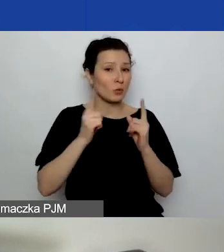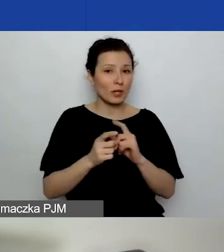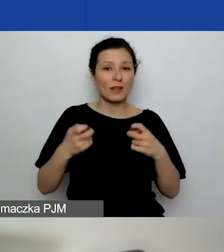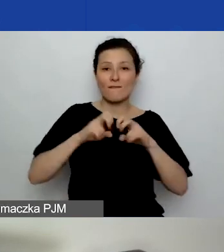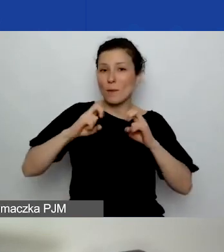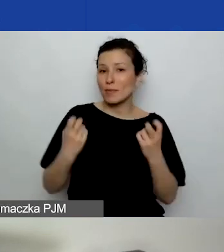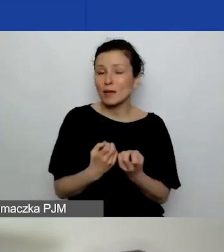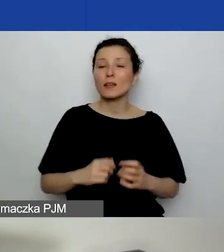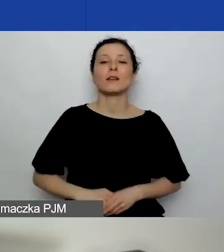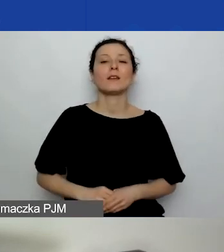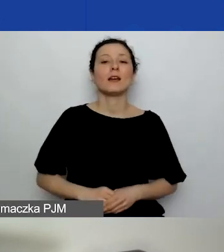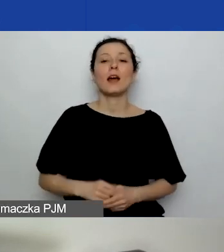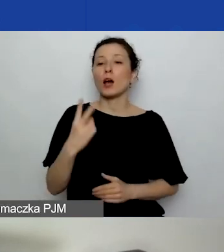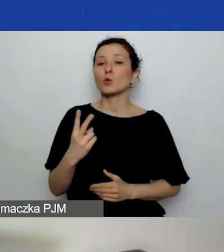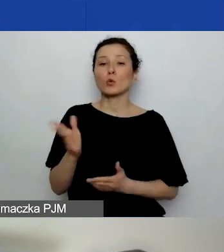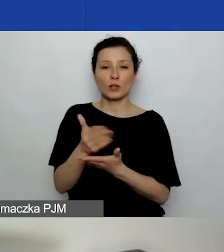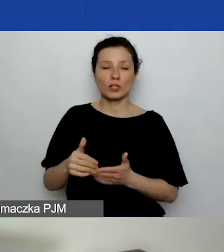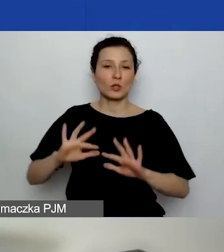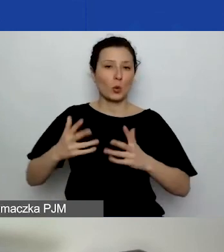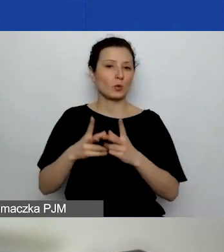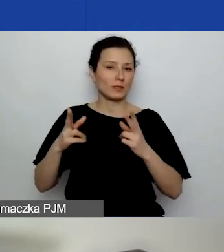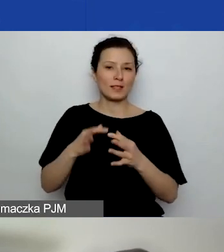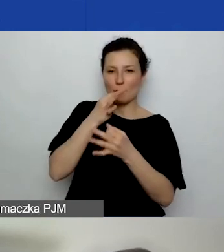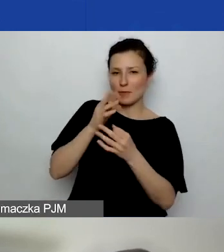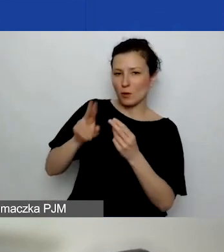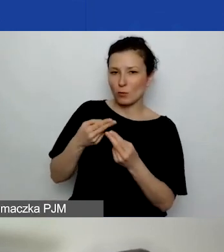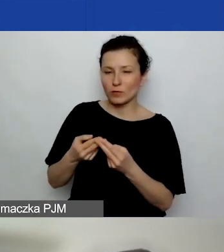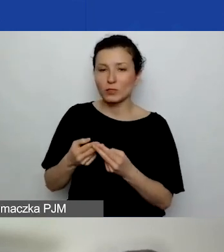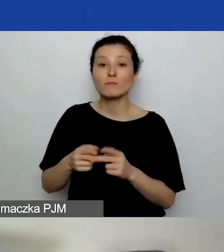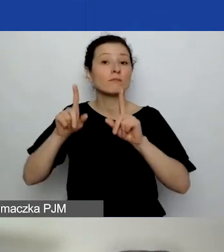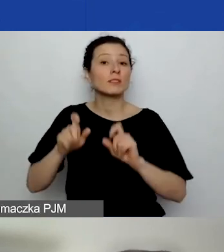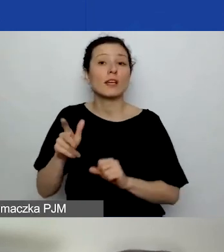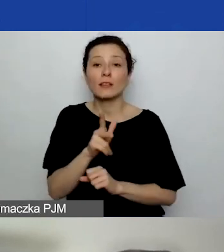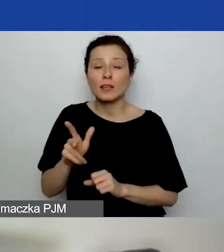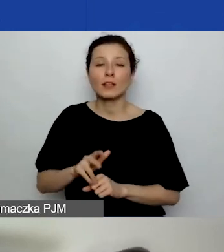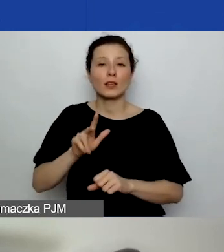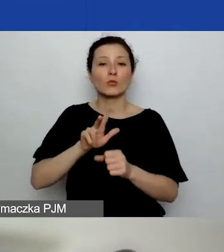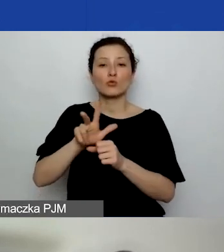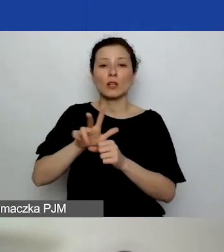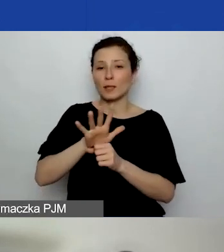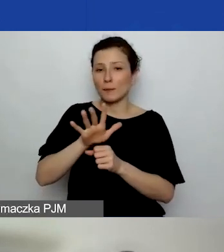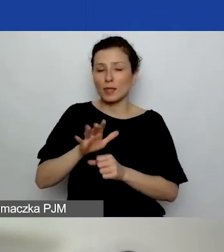Natomiast druga część, czyli sesja pytań i odpowiedzi, rozpocznie się o 13.15.